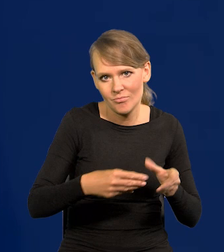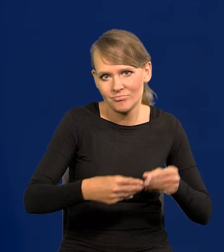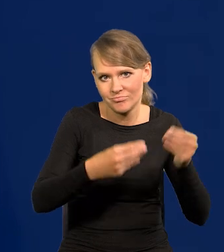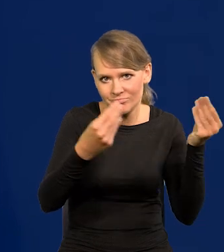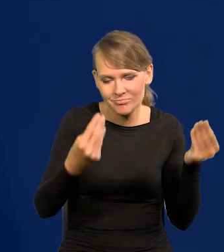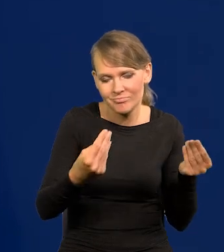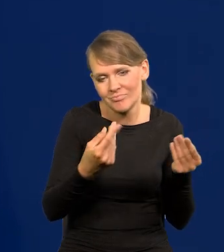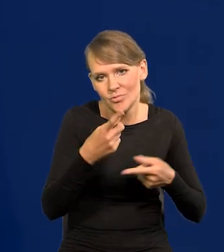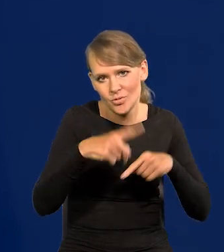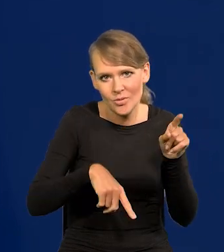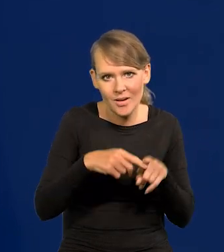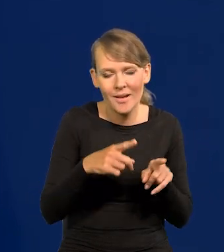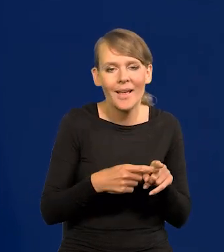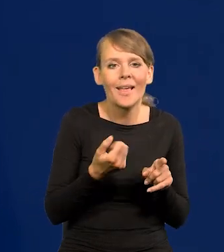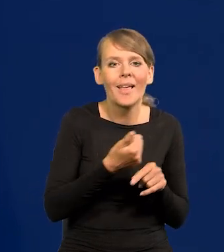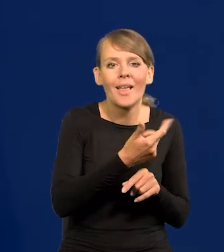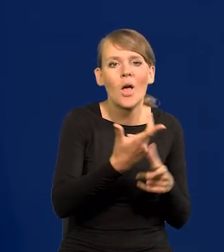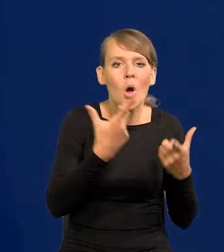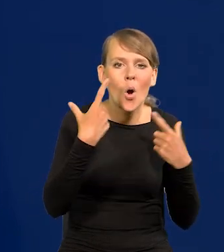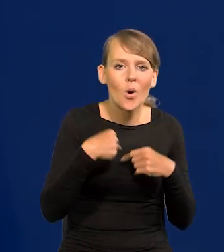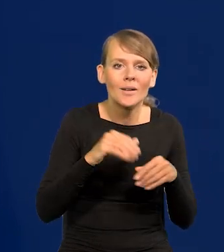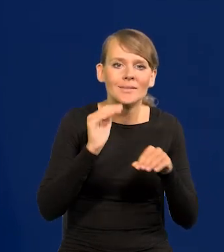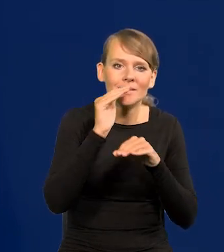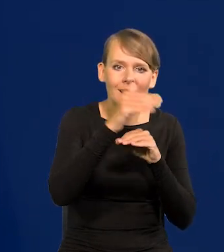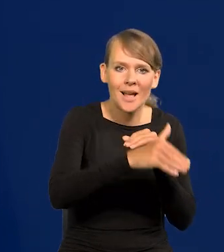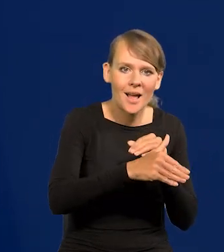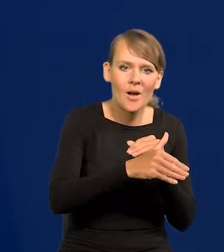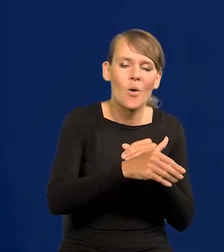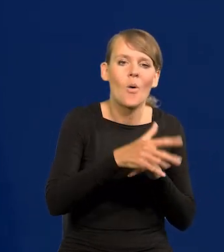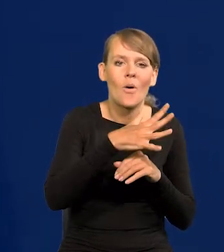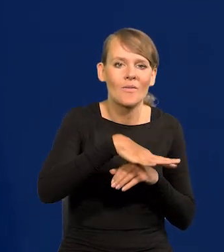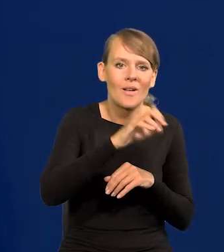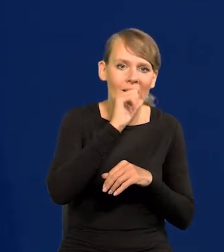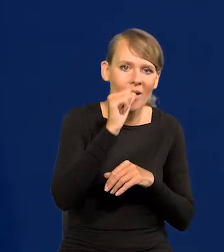Ilość osób tradycyjnie z tej zachodniej cywilizacji pochodzących, europejski,